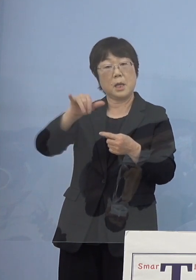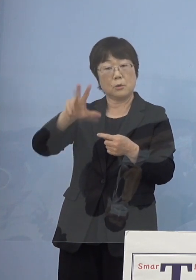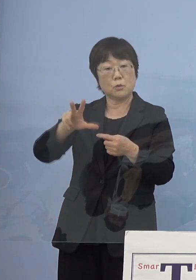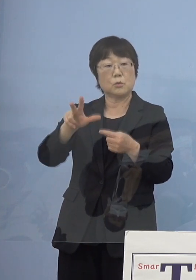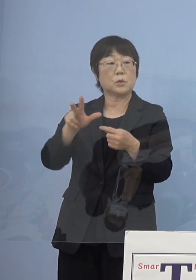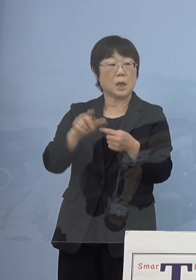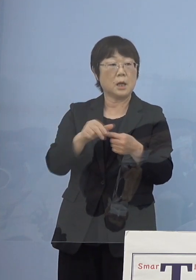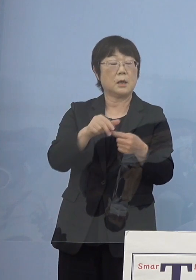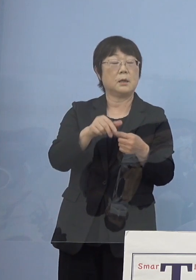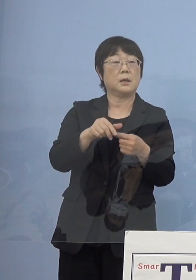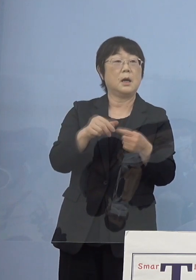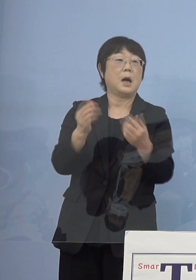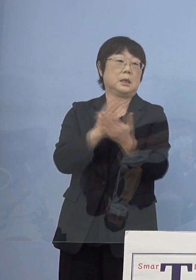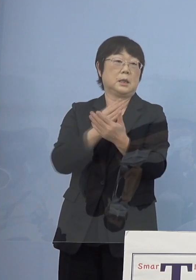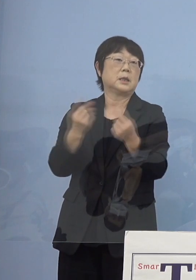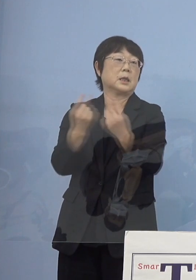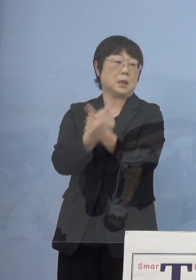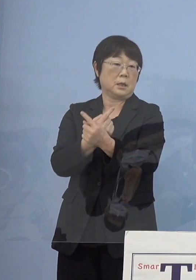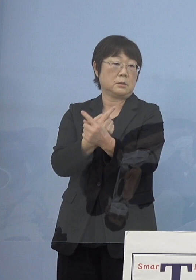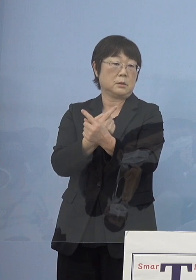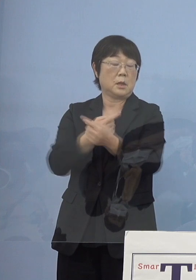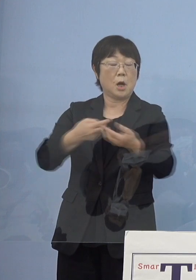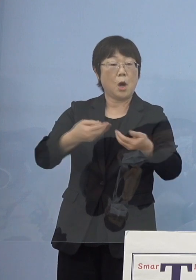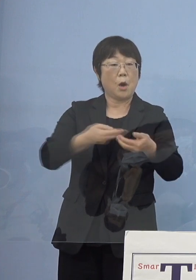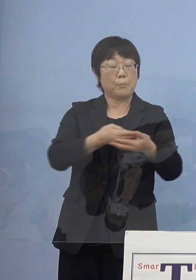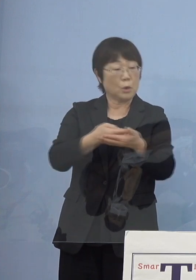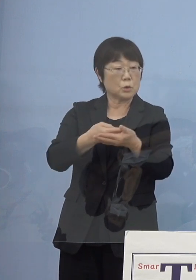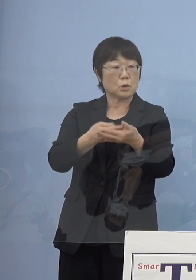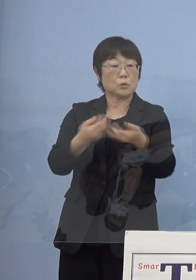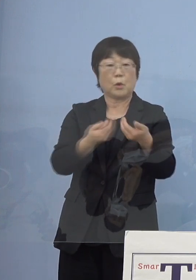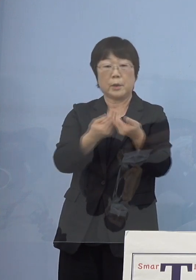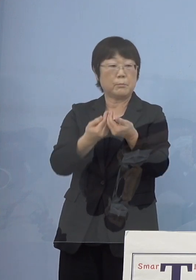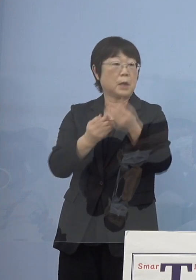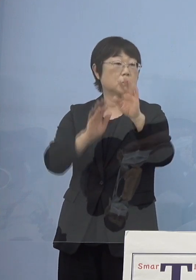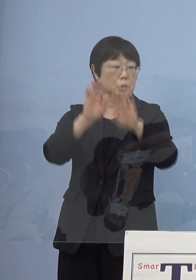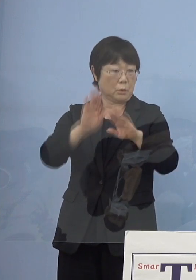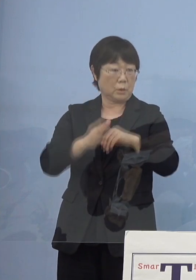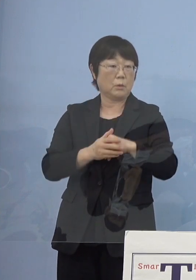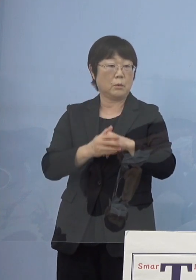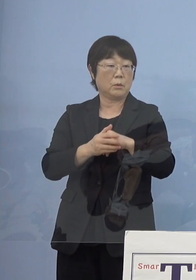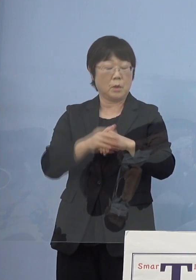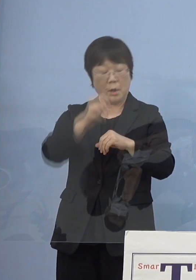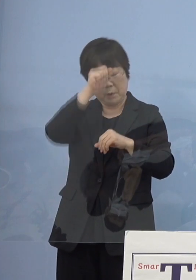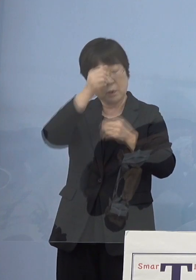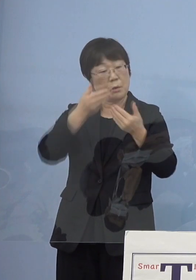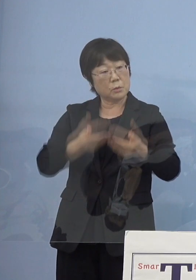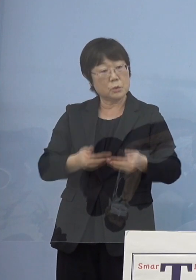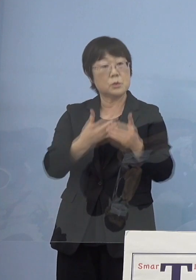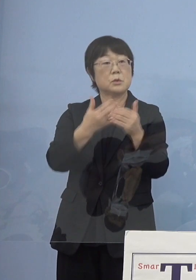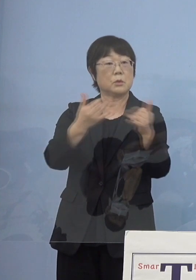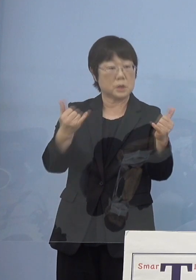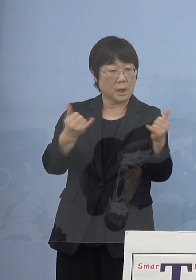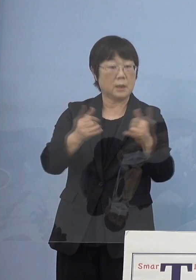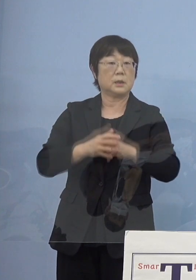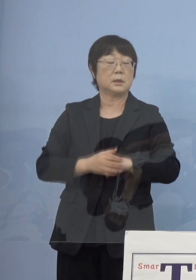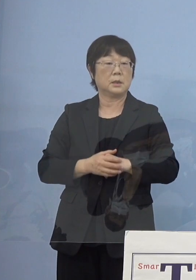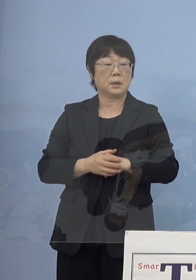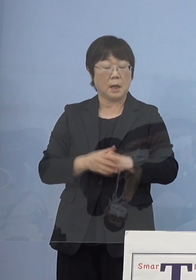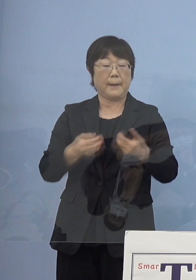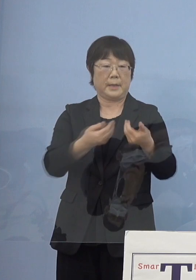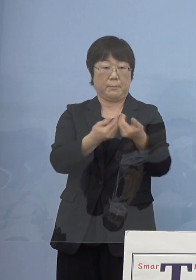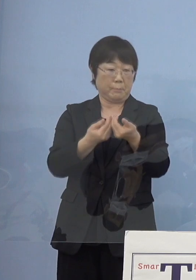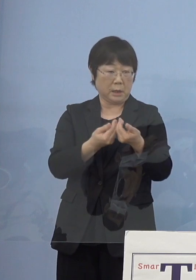どちらかというと病床の逼迫 例えば重症者この部分が非常に逼迫したとか